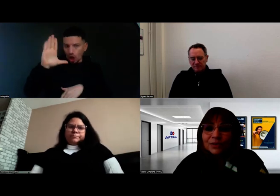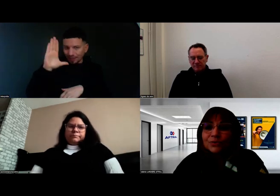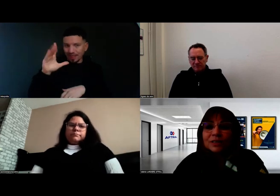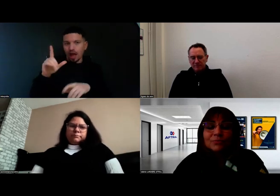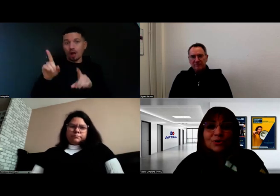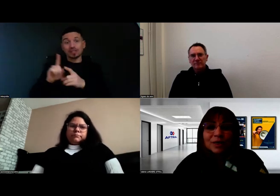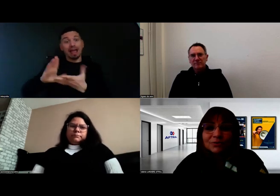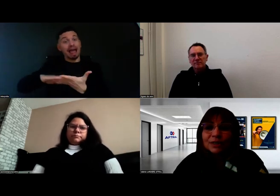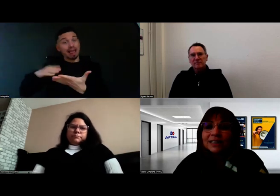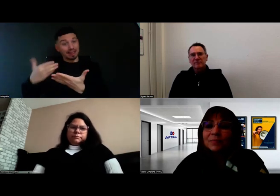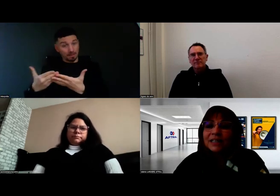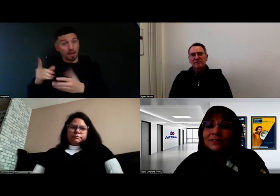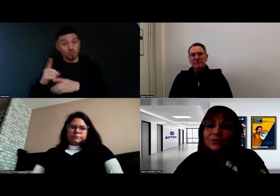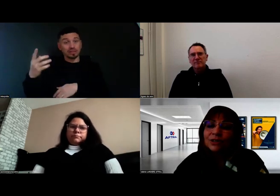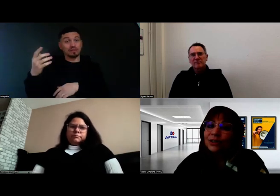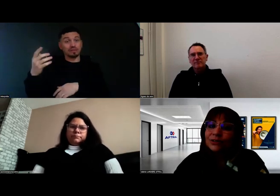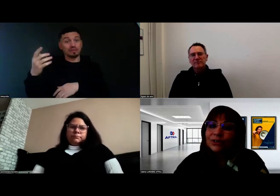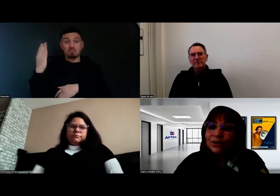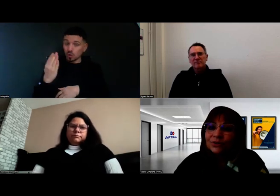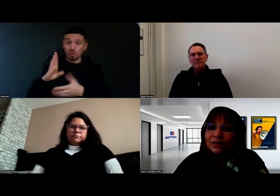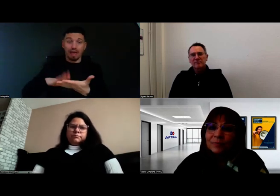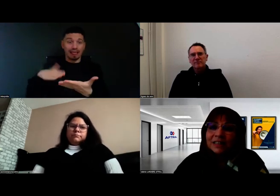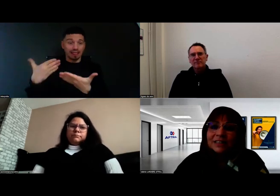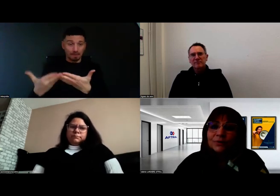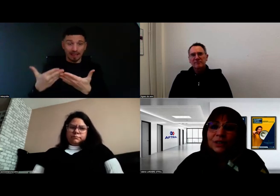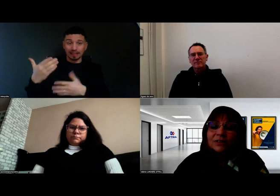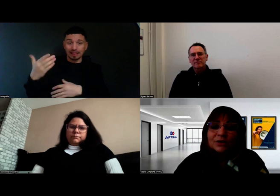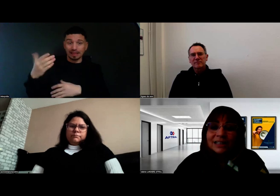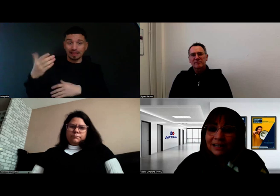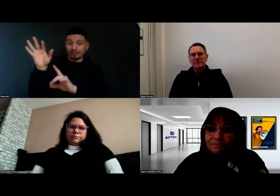parce qu'on a besoin de l'interprète dans les parties théoriques en salle